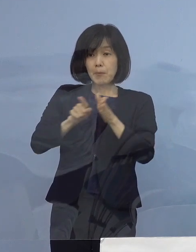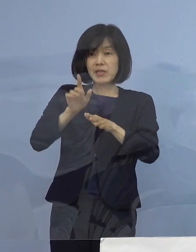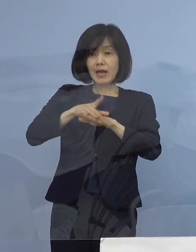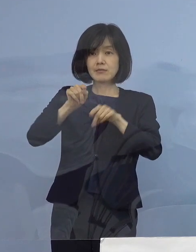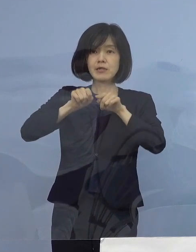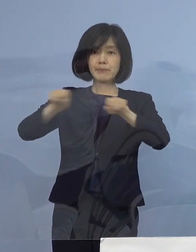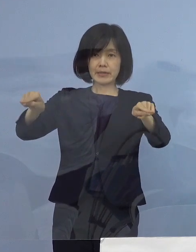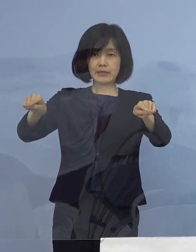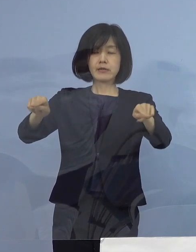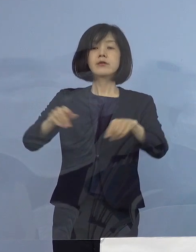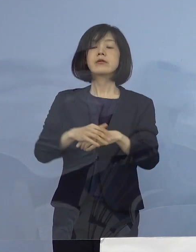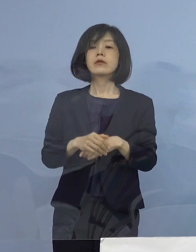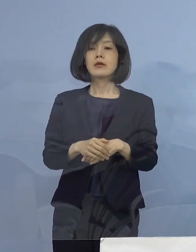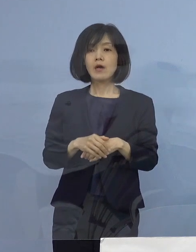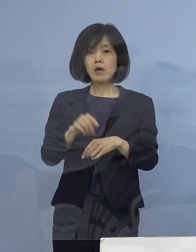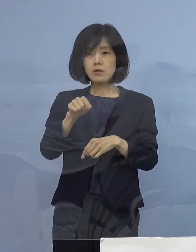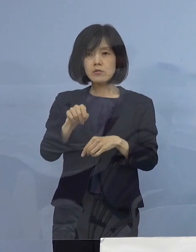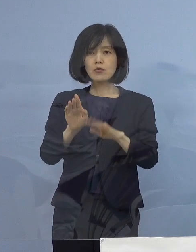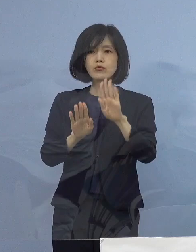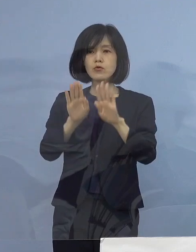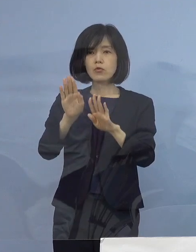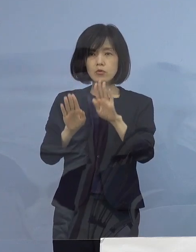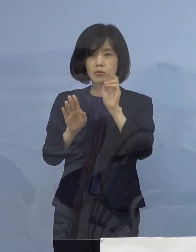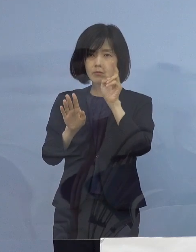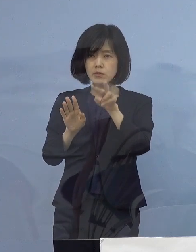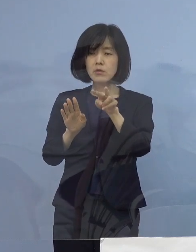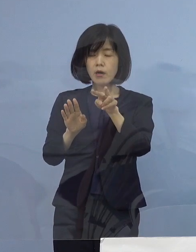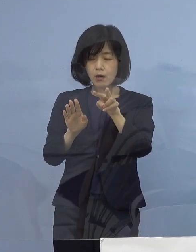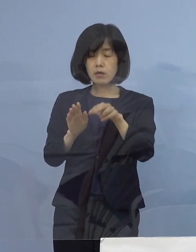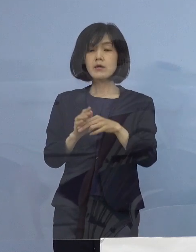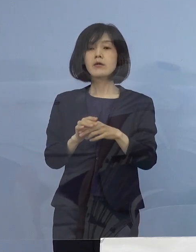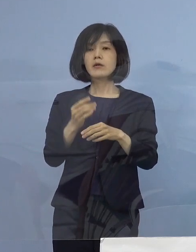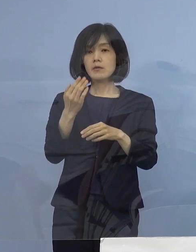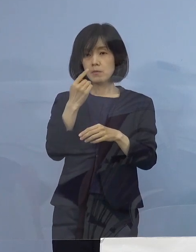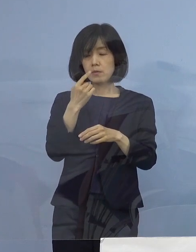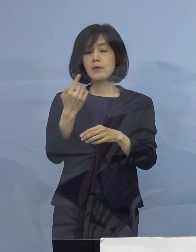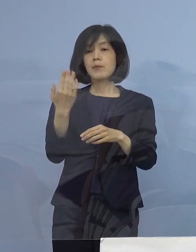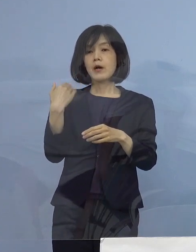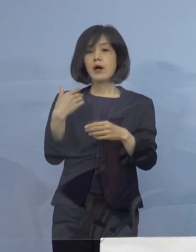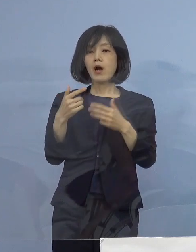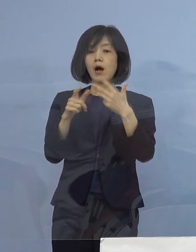こうした状況を踏まえ 私の方から ちょうど17日の日に